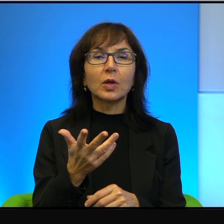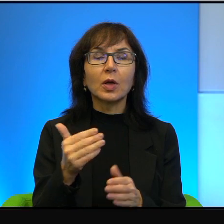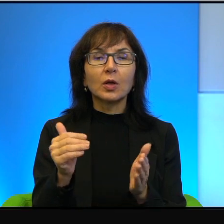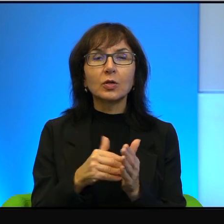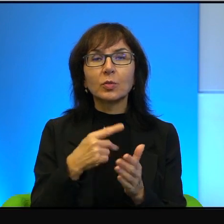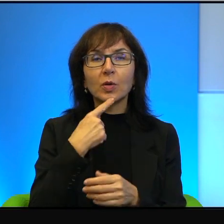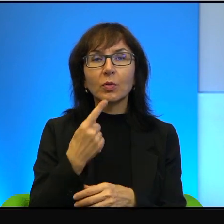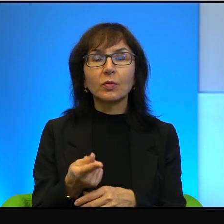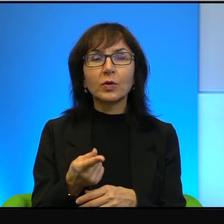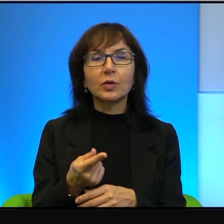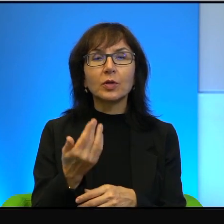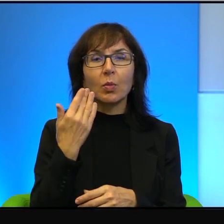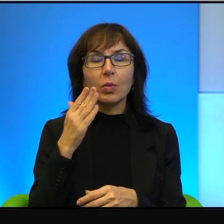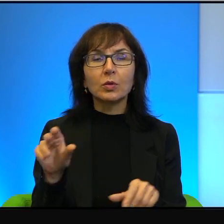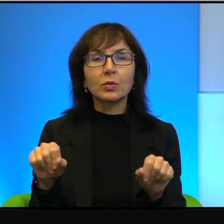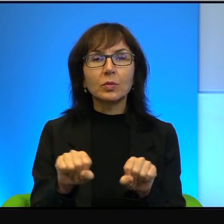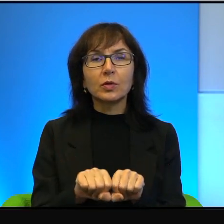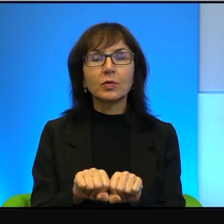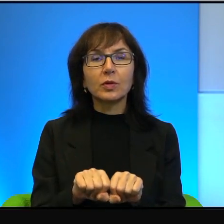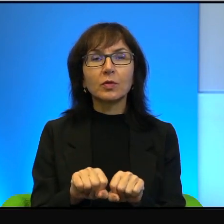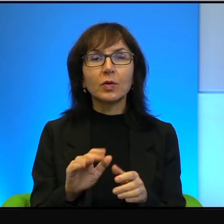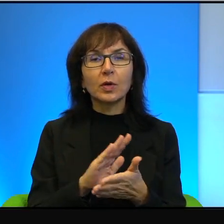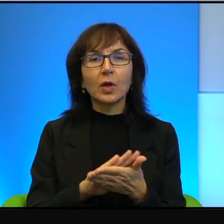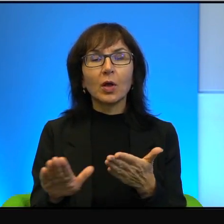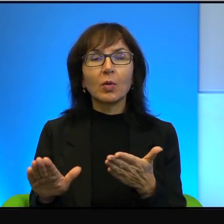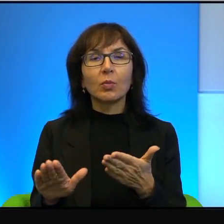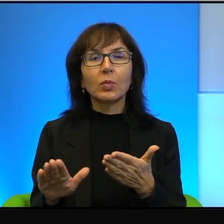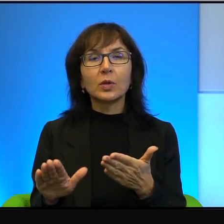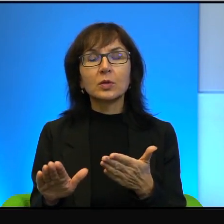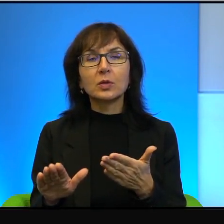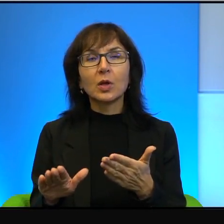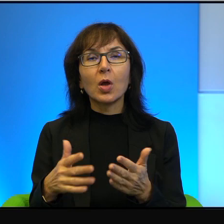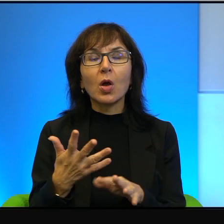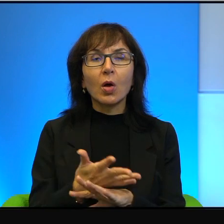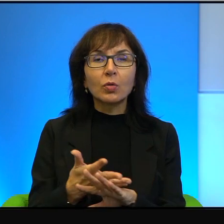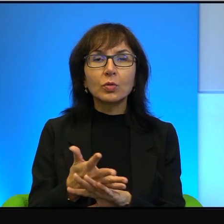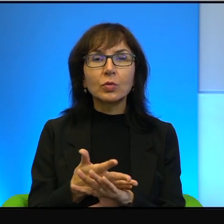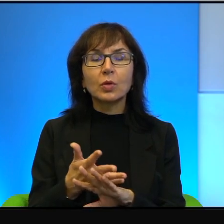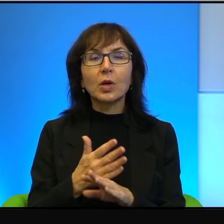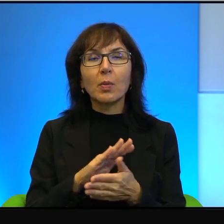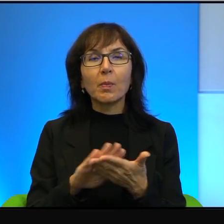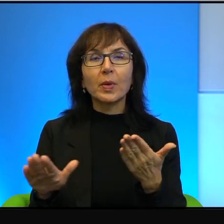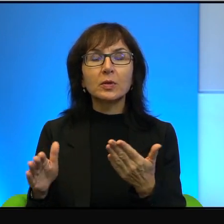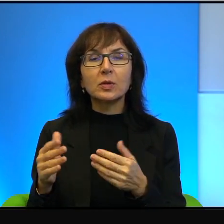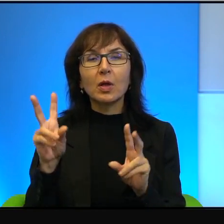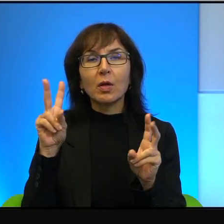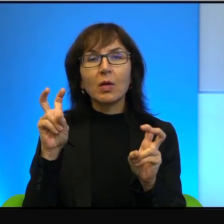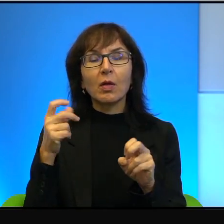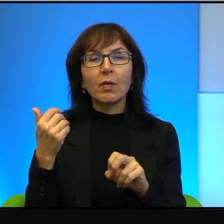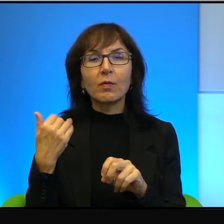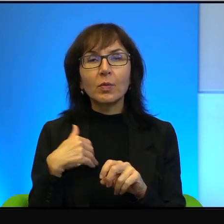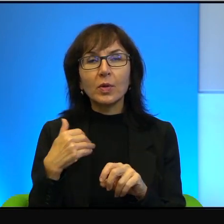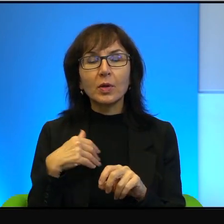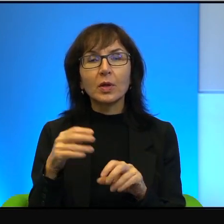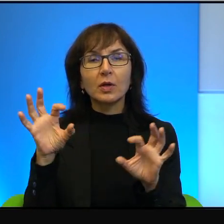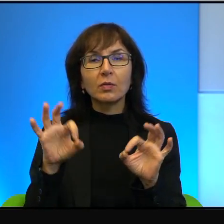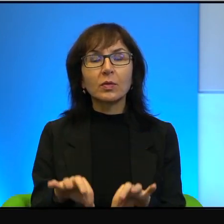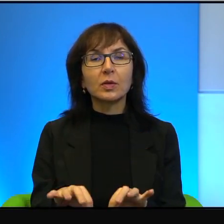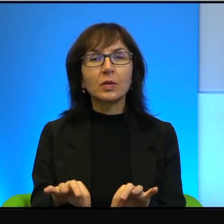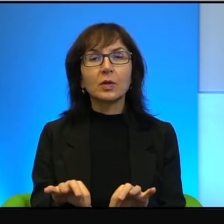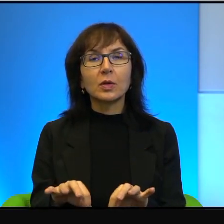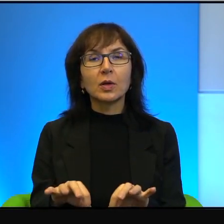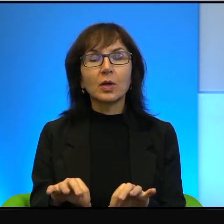bardzo sprawiedliwy, bez naciągania, bez wybielania win, szalenie uczciwy.